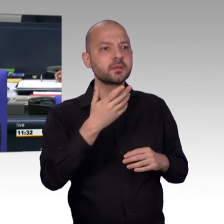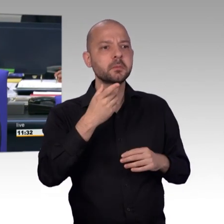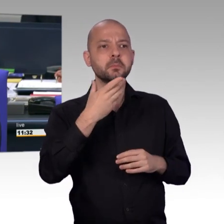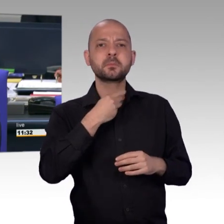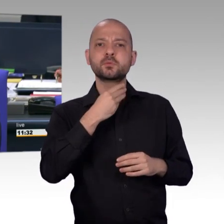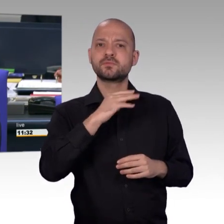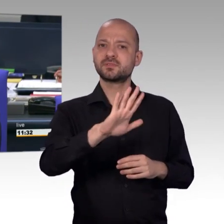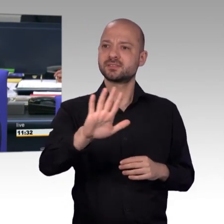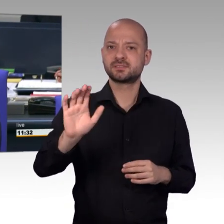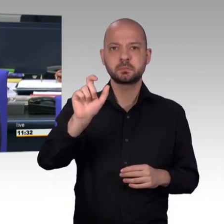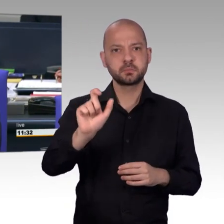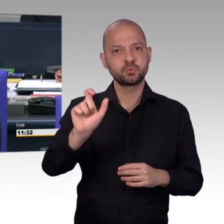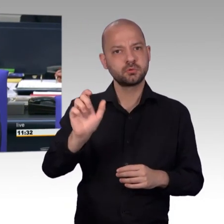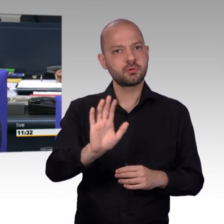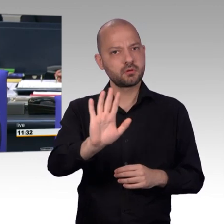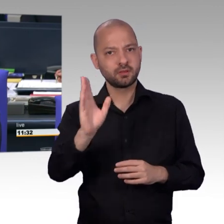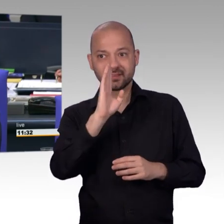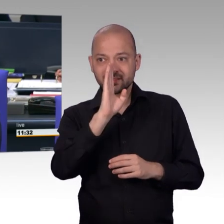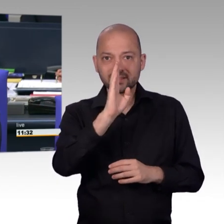wie sie das für richtig halten, aber ich verstehe das.